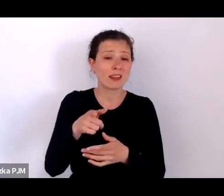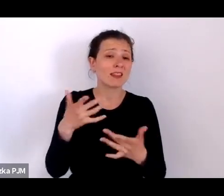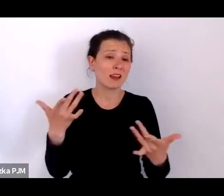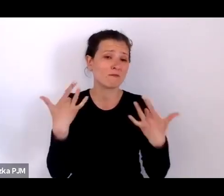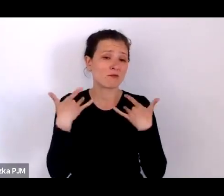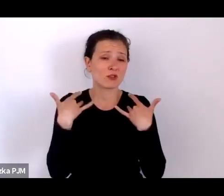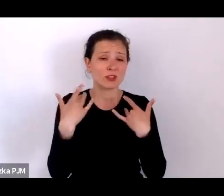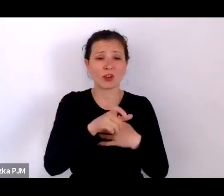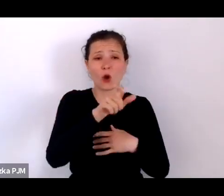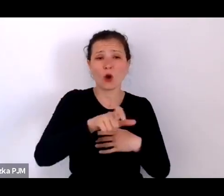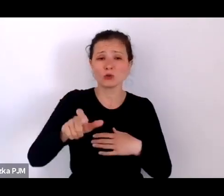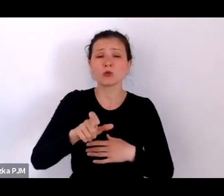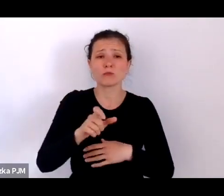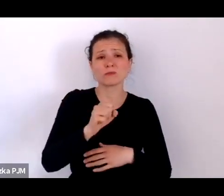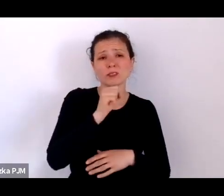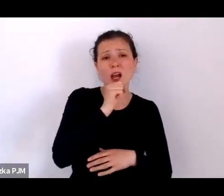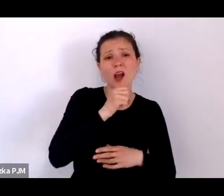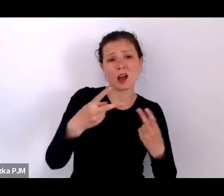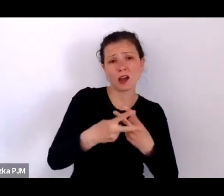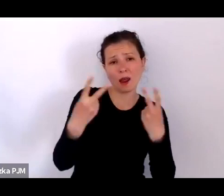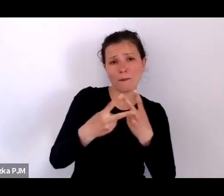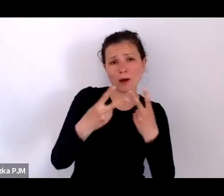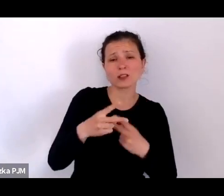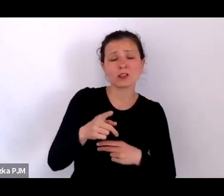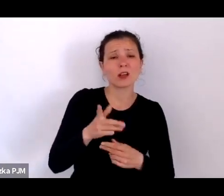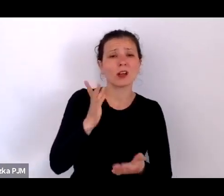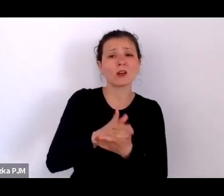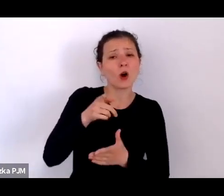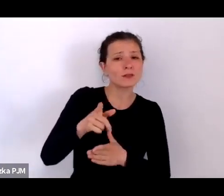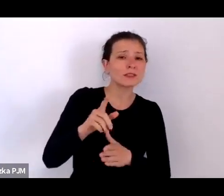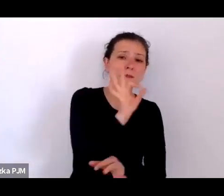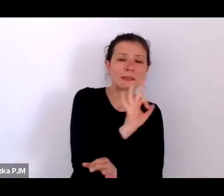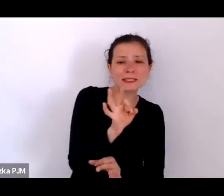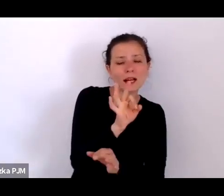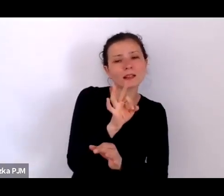tylko oni tam specjalnie przenikają do tych miejsc żeby się czegoś dowiedzieć